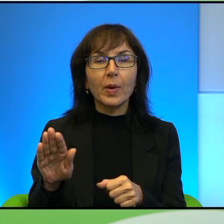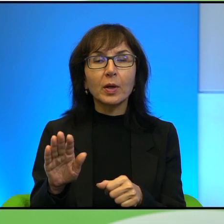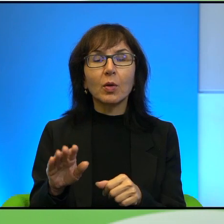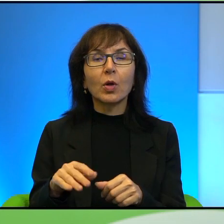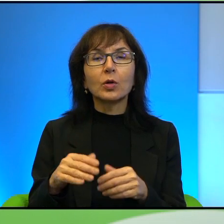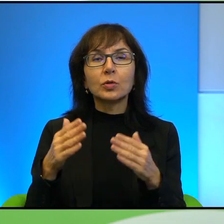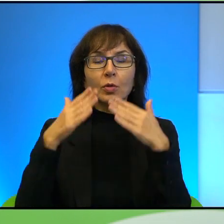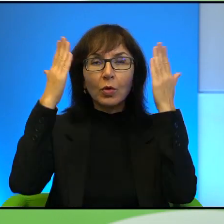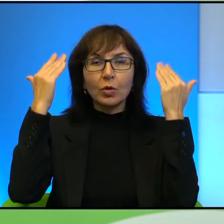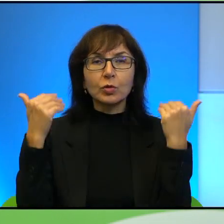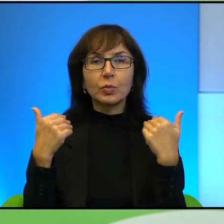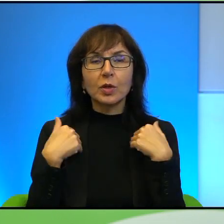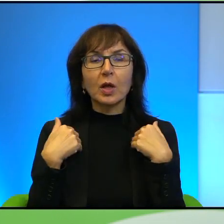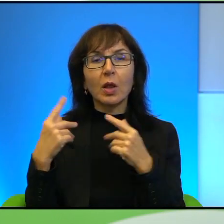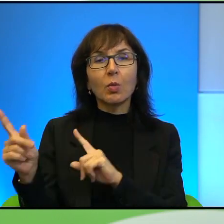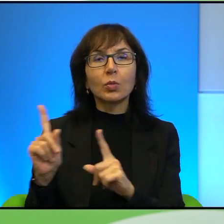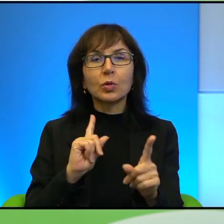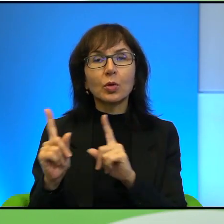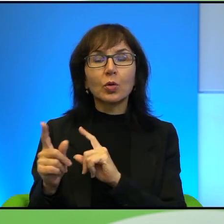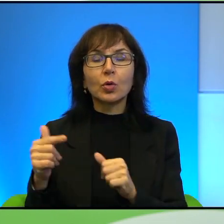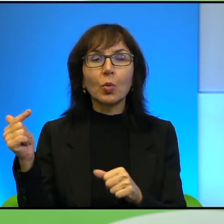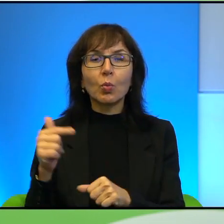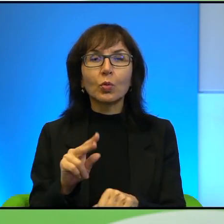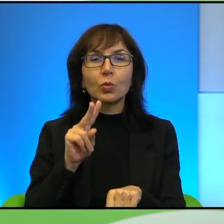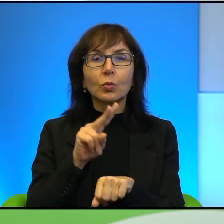przychodnie, do których muszą się dostać, jak są chorzy. Jak to działa?